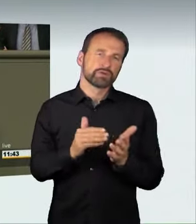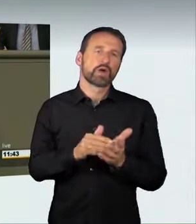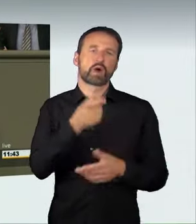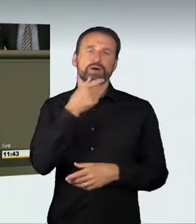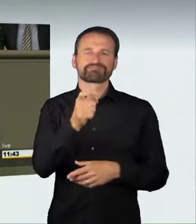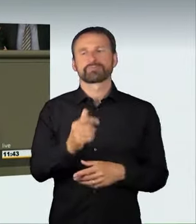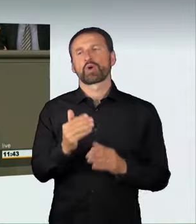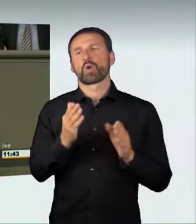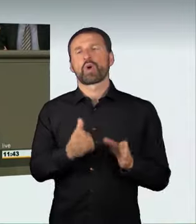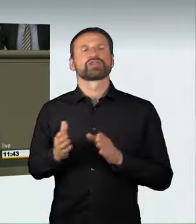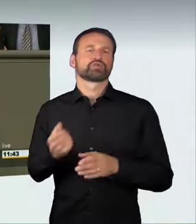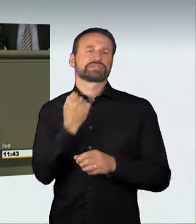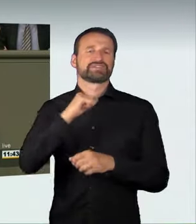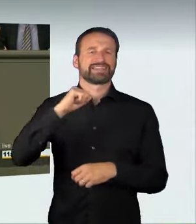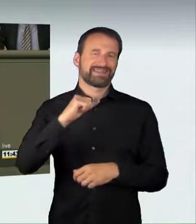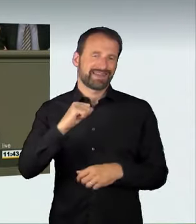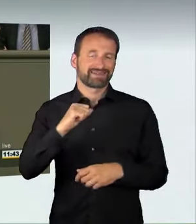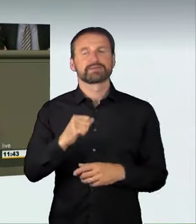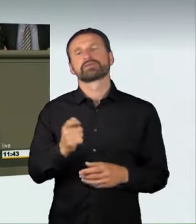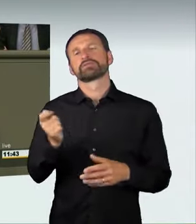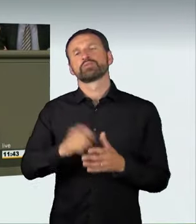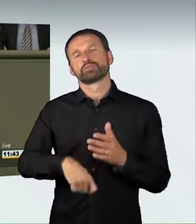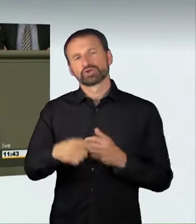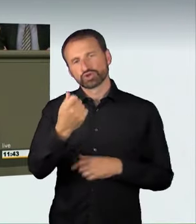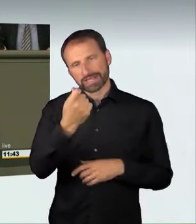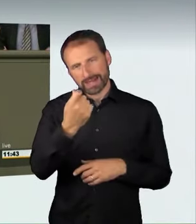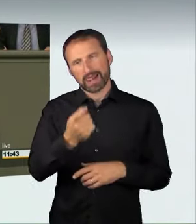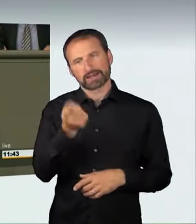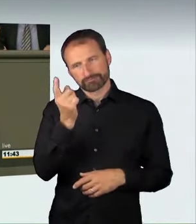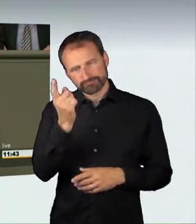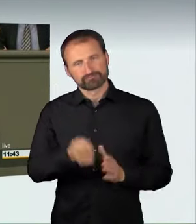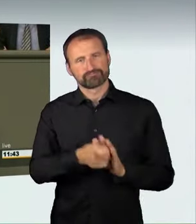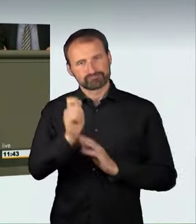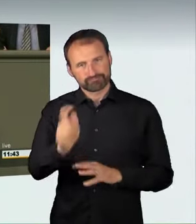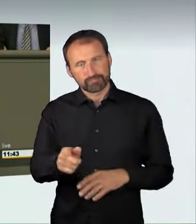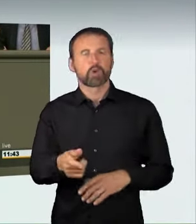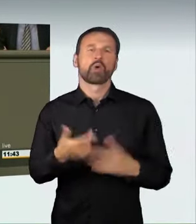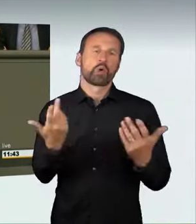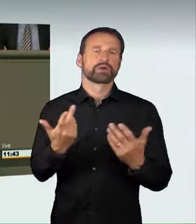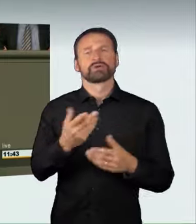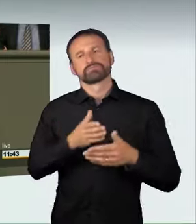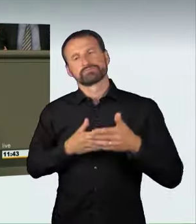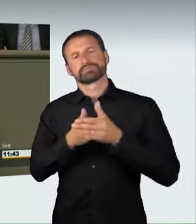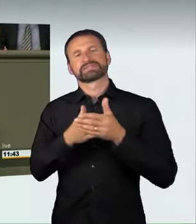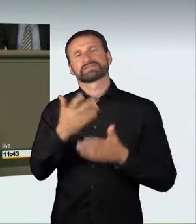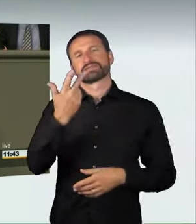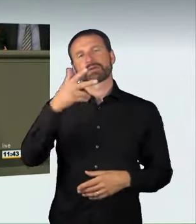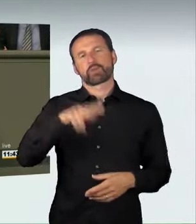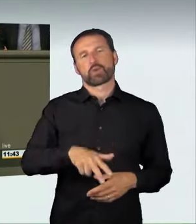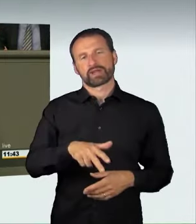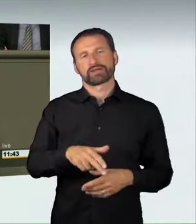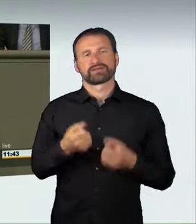die mit Bußgeld oder mit bis zu drei Monaten Fahrverbot geahndet wird,